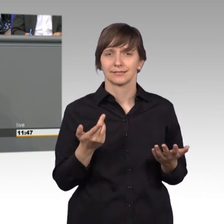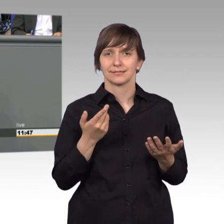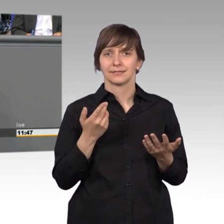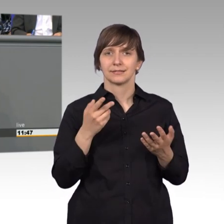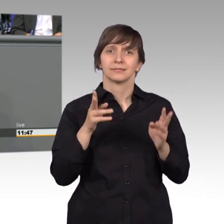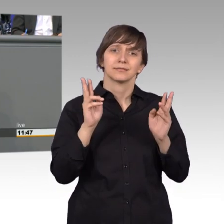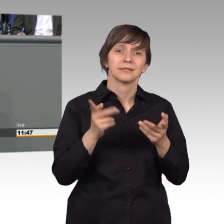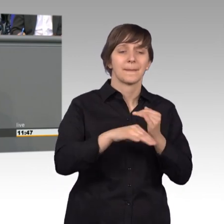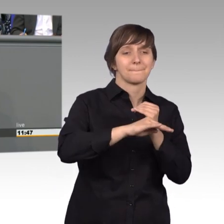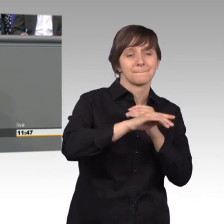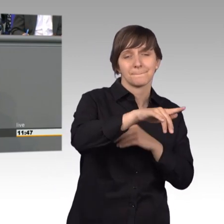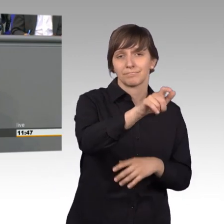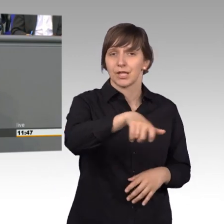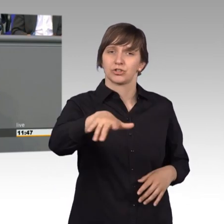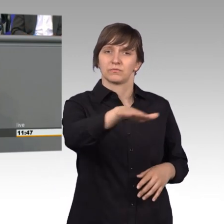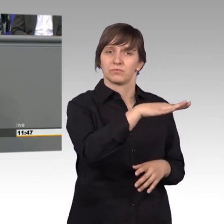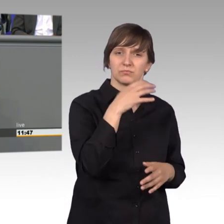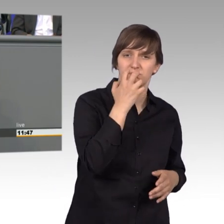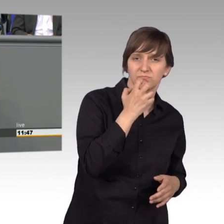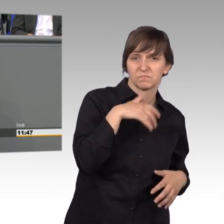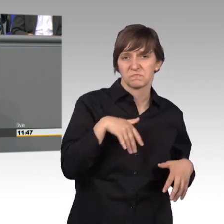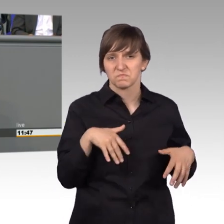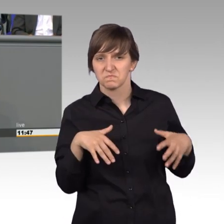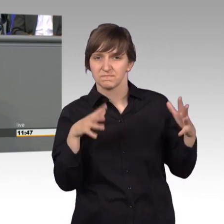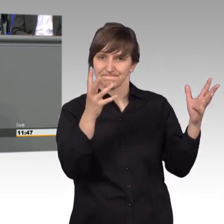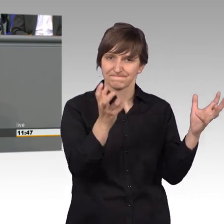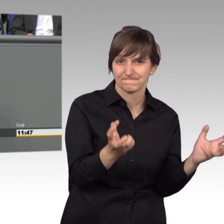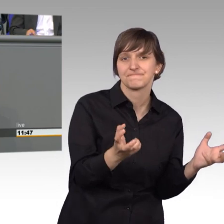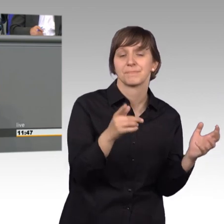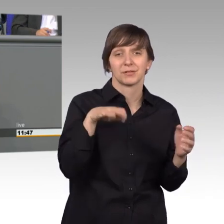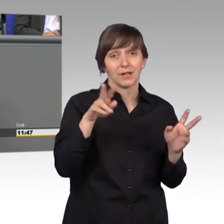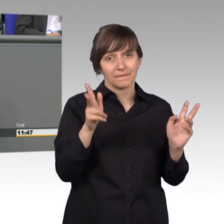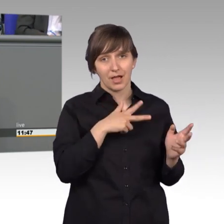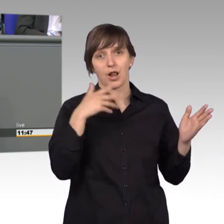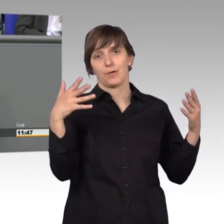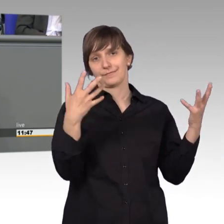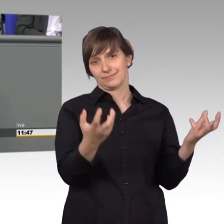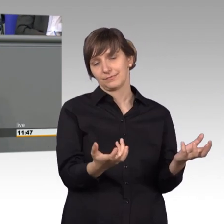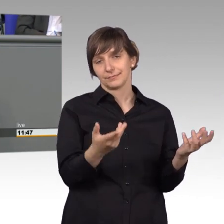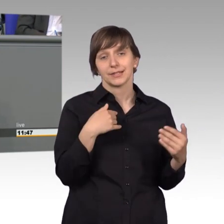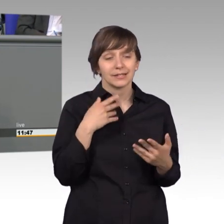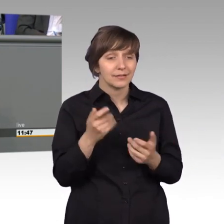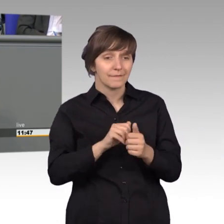im Land dicke Luft ist. Manchmal im wahrsten Sinne des Wortes. Ich bin kein Hellseher, ich bin wirklich kein Hellseher aber